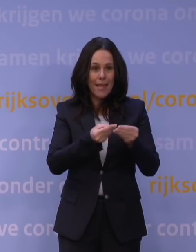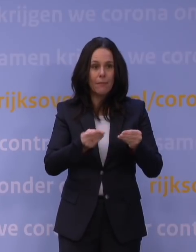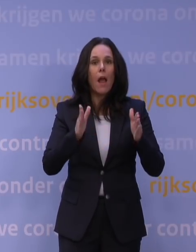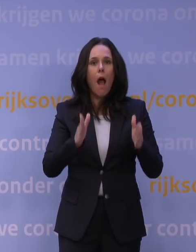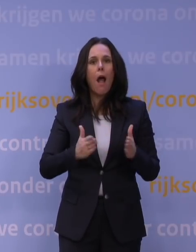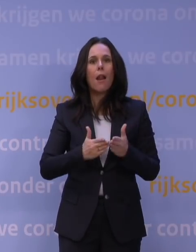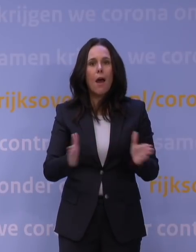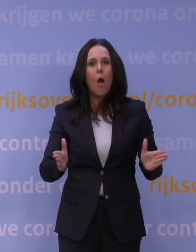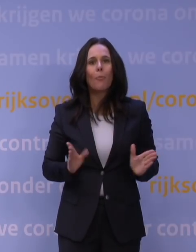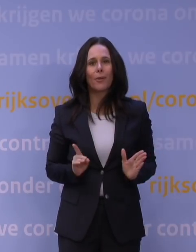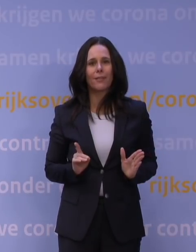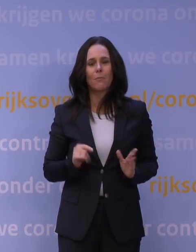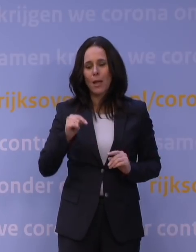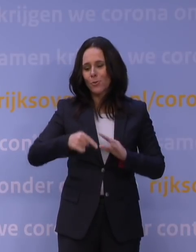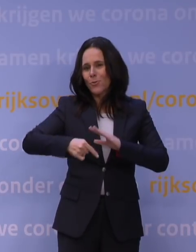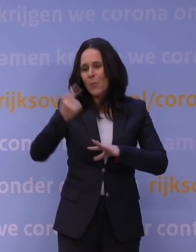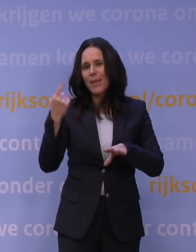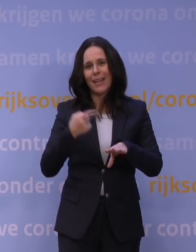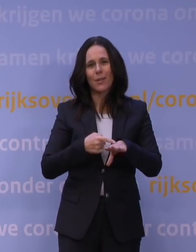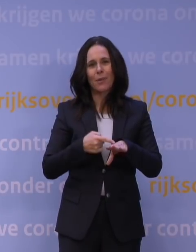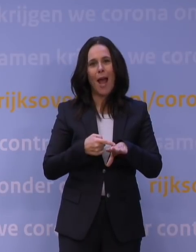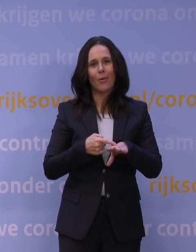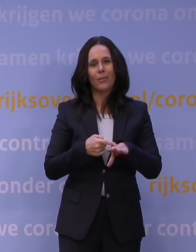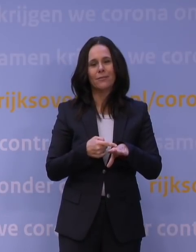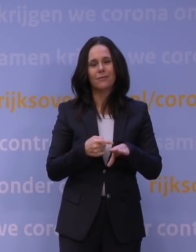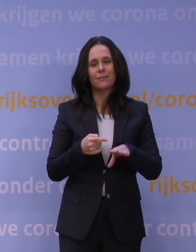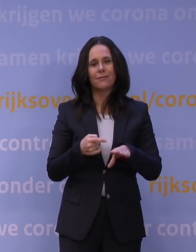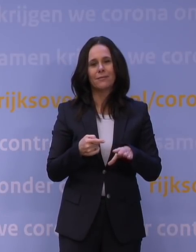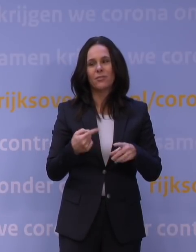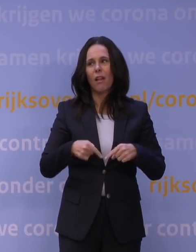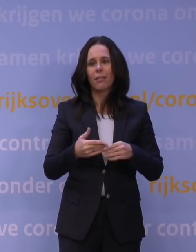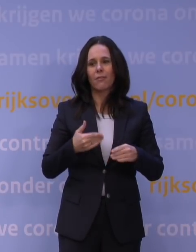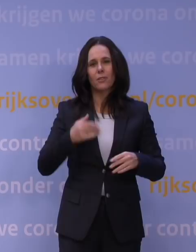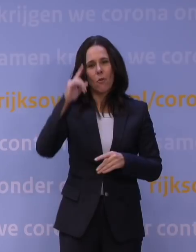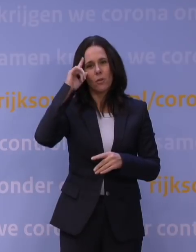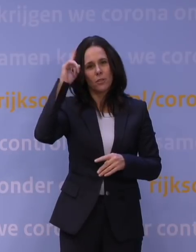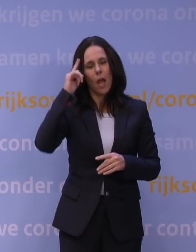alleen, er zal veel meer gebruik van gemaakt gaan worden dan wij dachten. Maar dat betekent niet dat die per se anders eruit hoeven te zien.